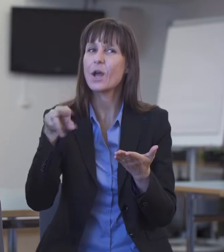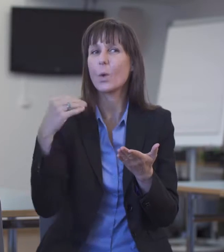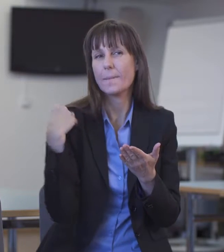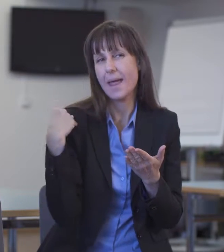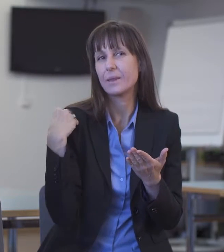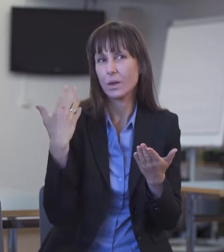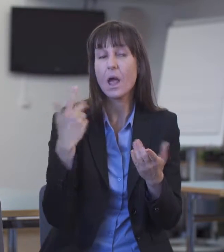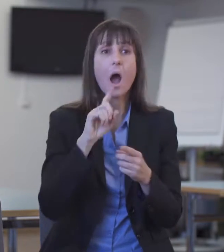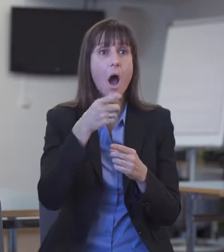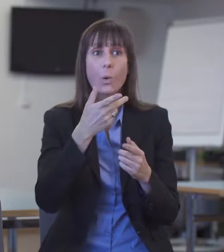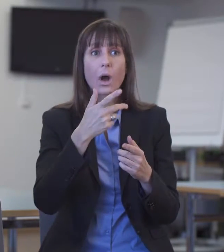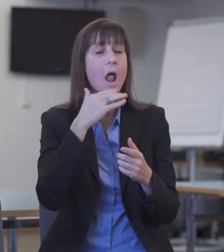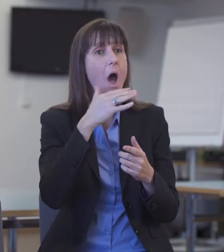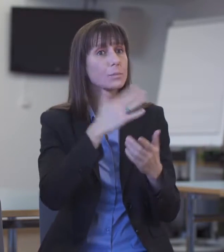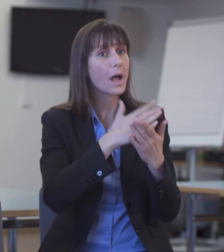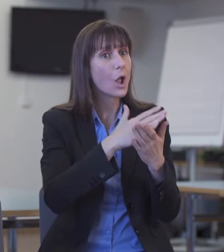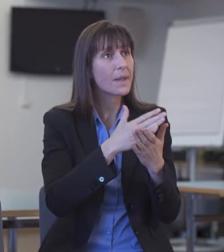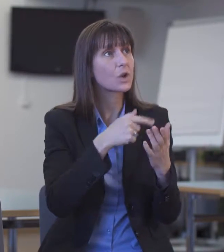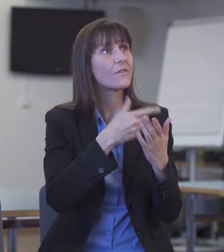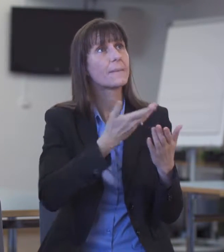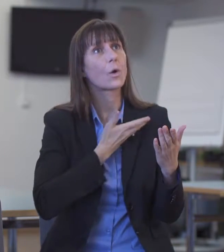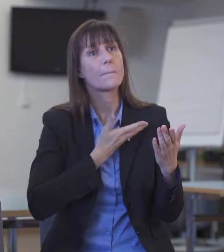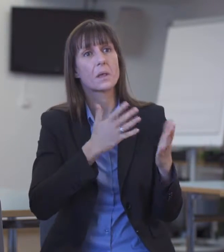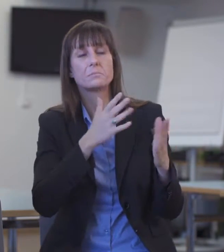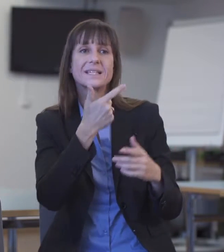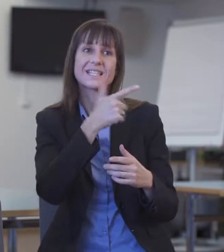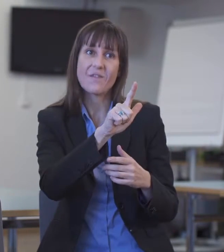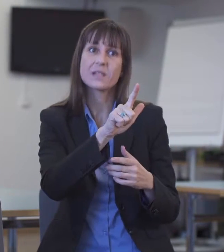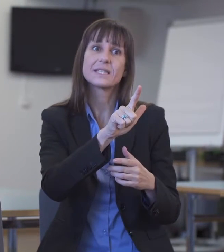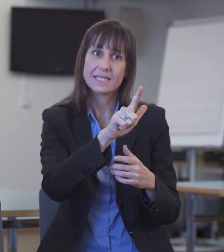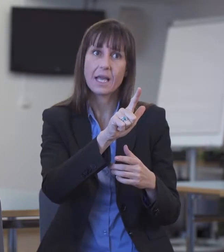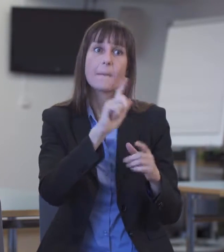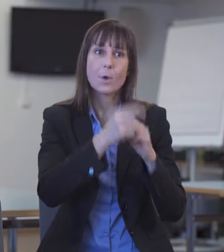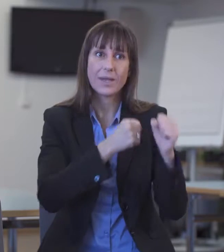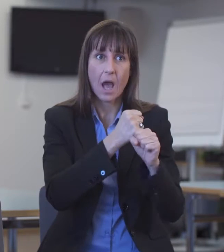Es sind lediglich etwa 20 pro Jahr. Das ist nicht viel bei 26 000 Einsätzen jährlich.